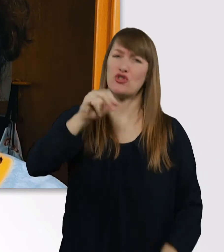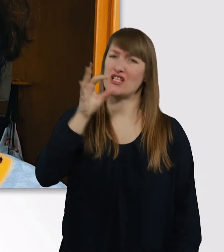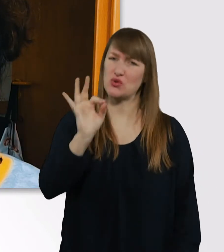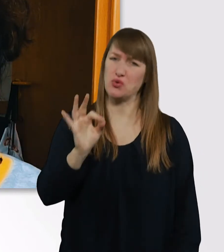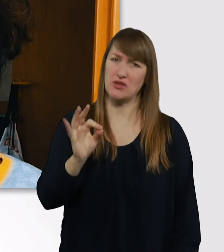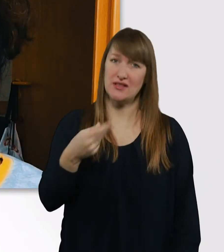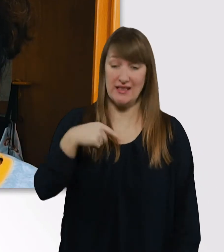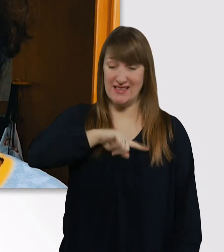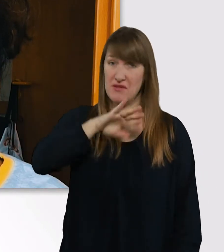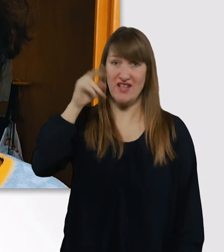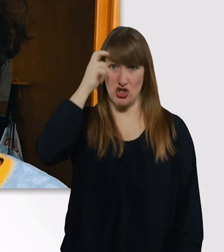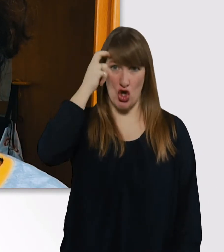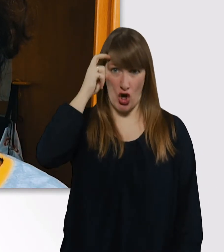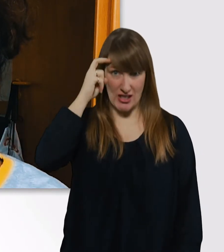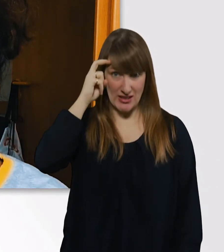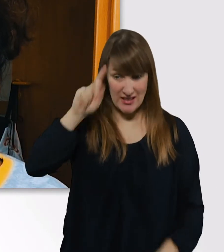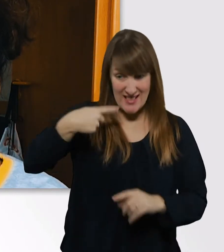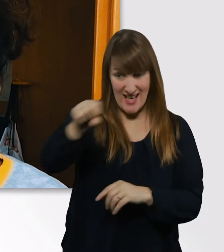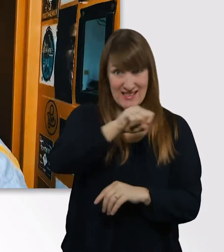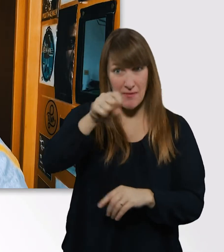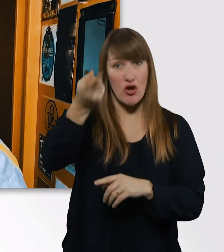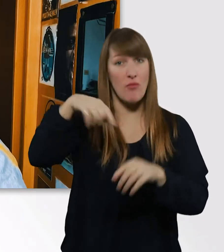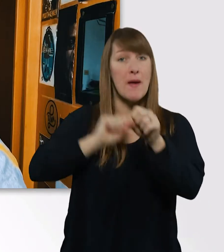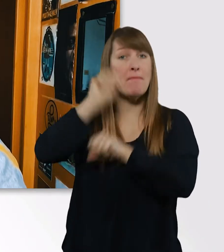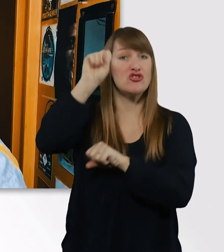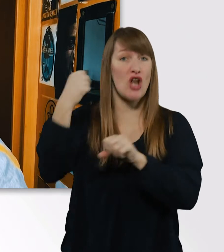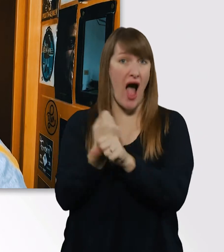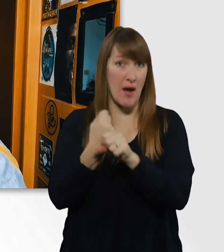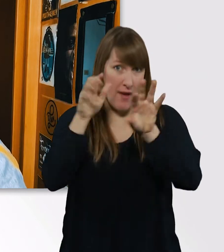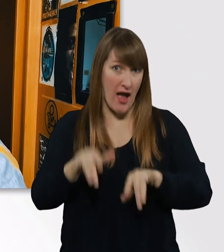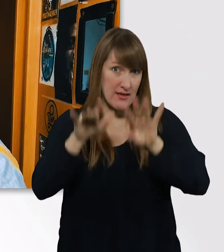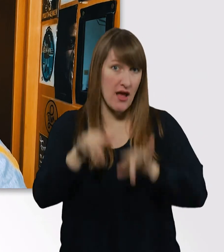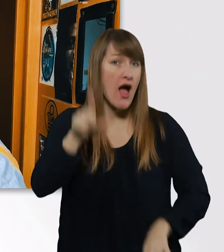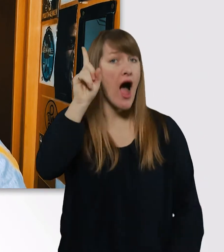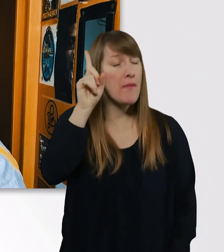die melde ich jetzt im nächsten Semester an. Aber ich denke, wenn ich ein Thema gefunden habe,